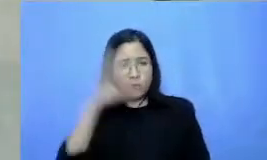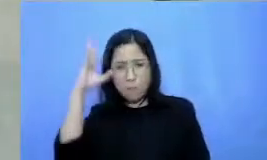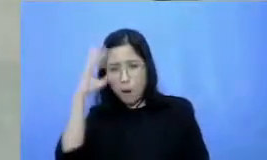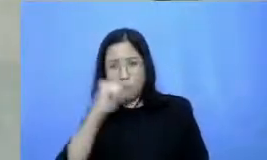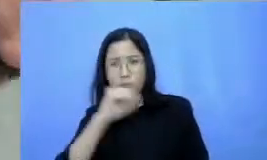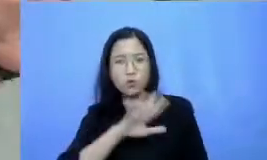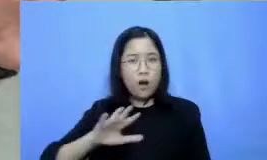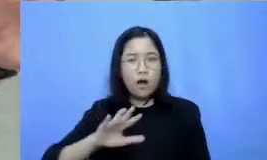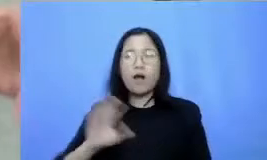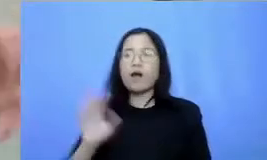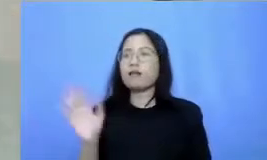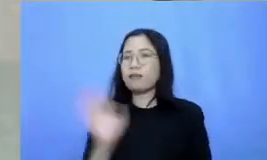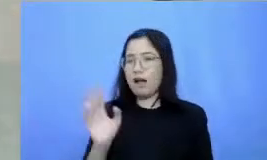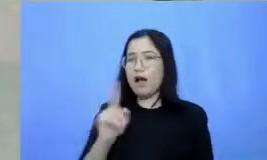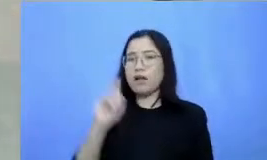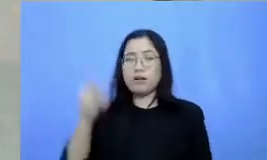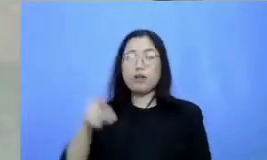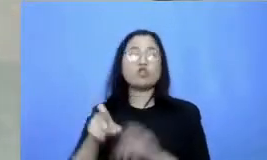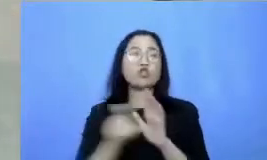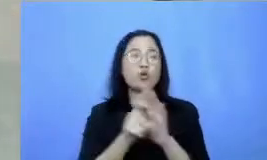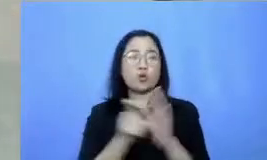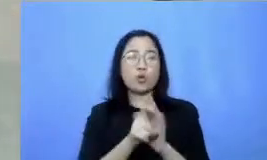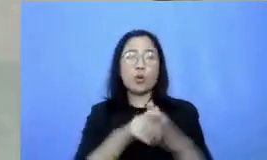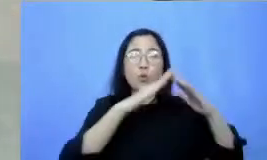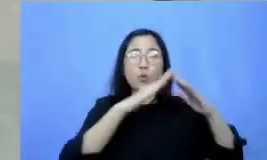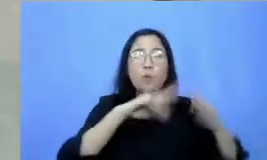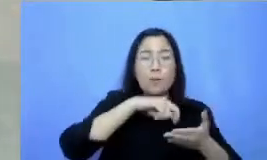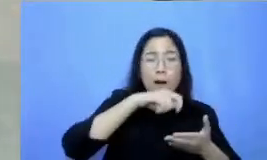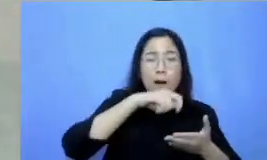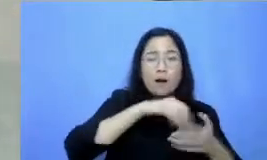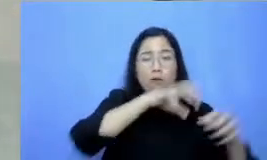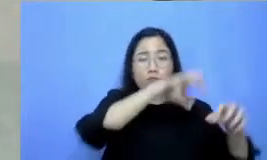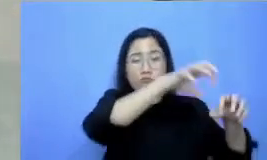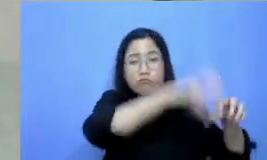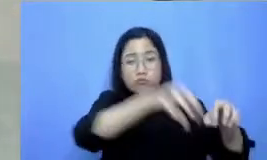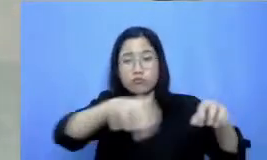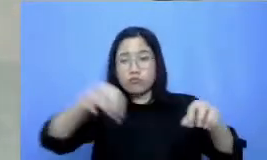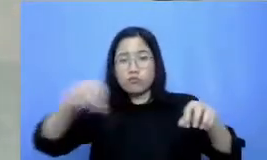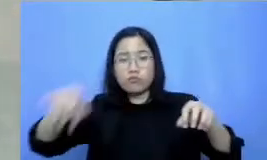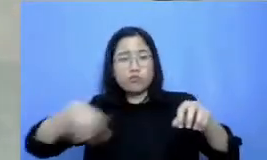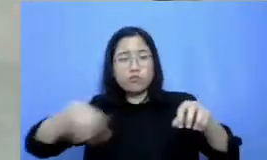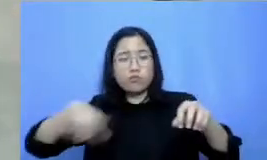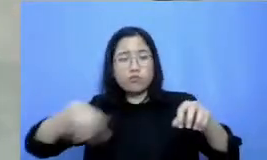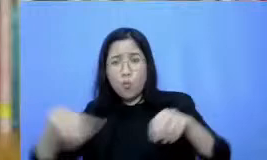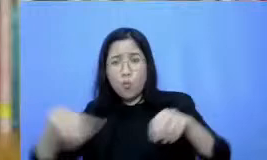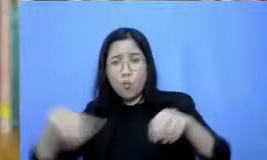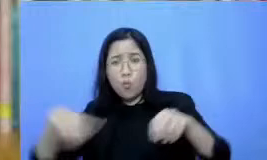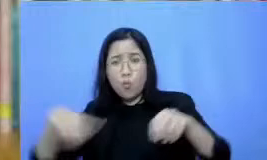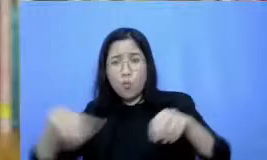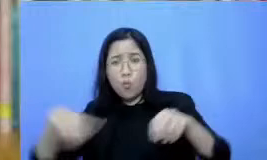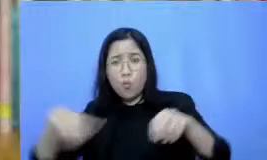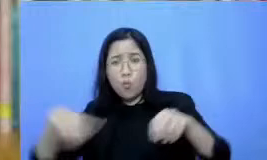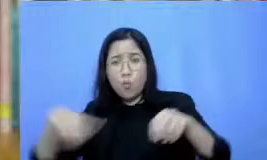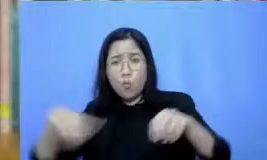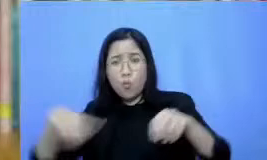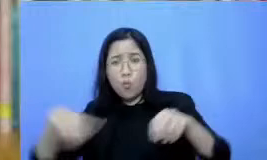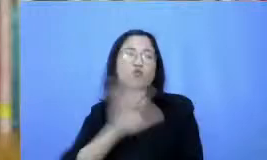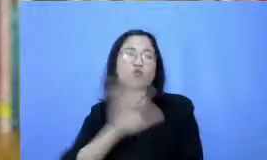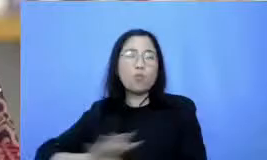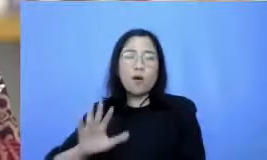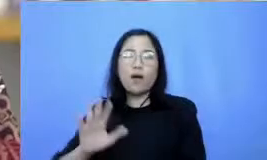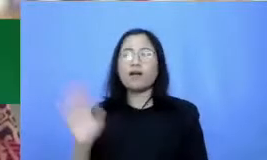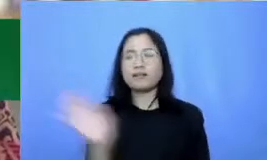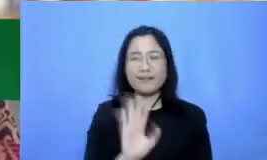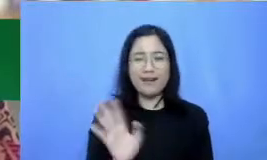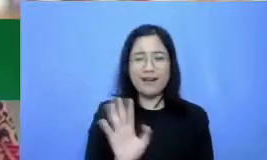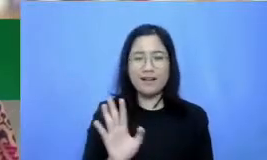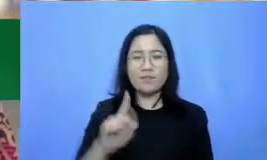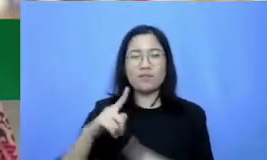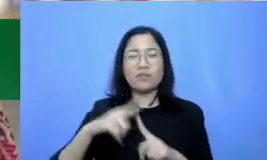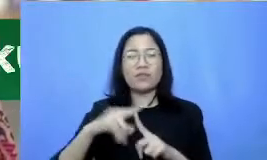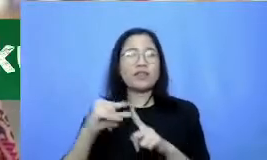di luar karena bukan berarti Anda harus mencicipi semuanya kan pertama ada dua kategori aplikasi